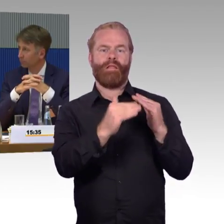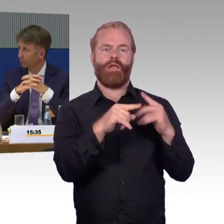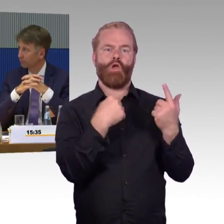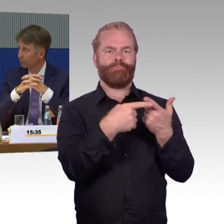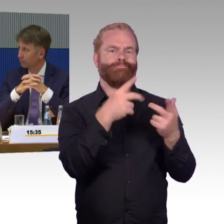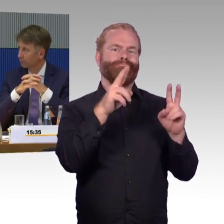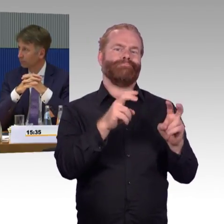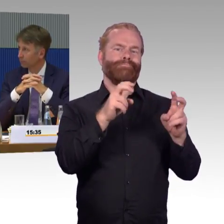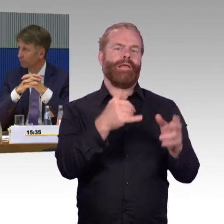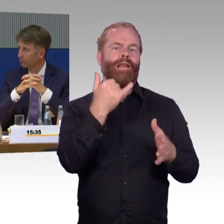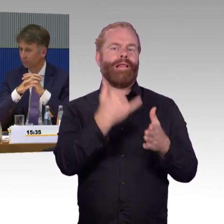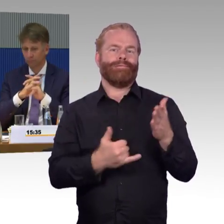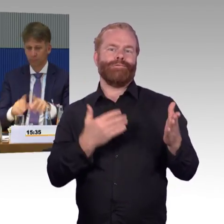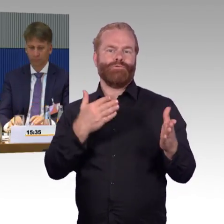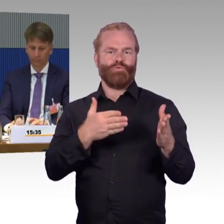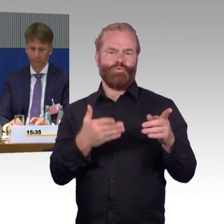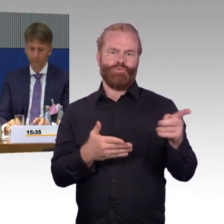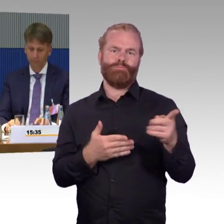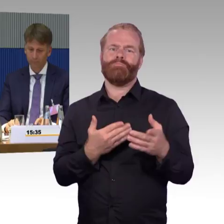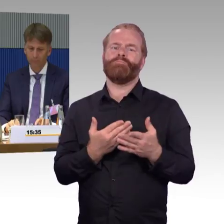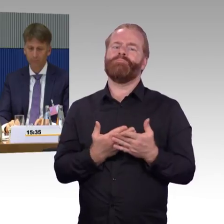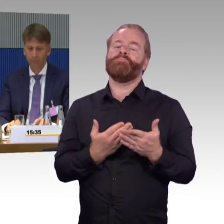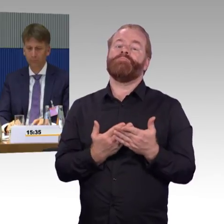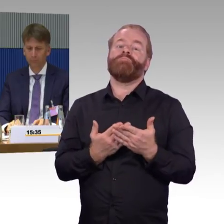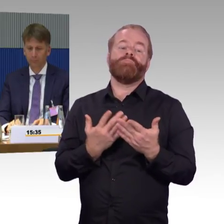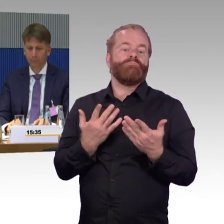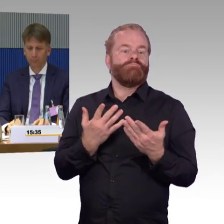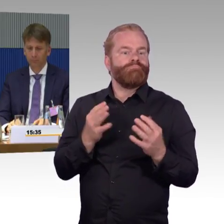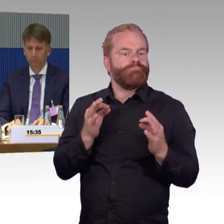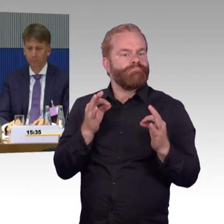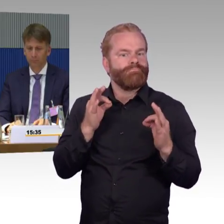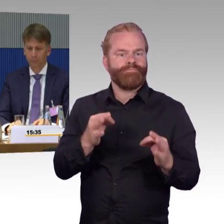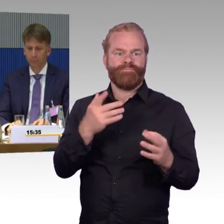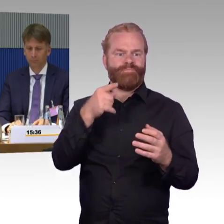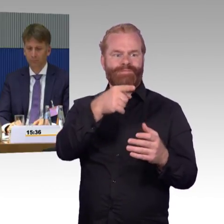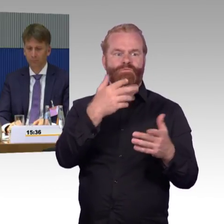in der Regel Verspätungen auftauchen, wie sieht es dann auch aus mit den Angeboten der Mobilitätszentrale?